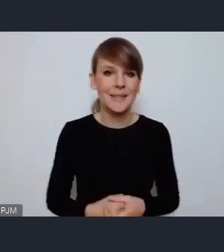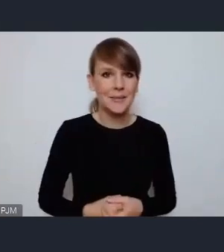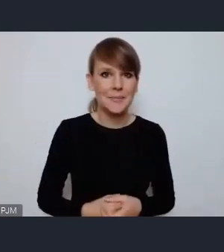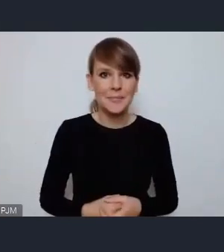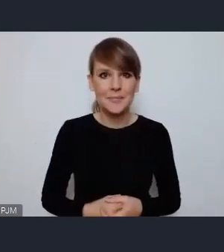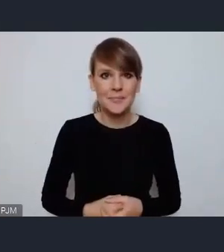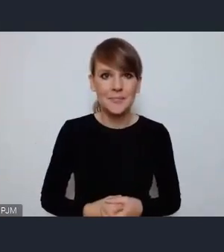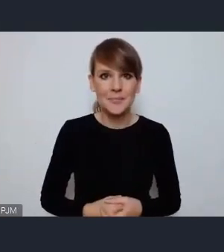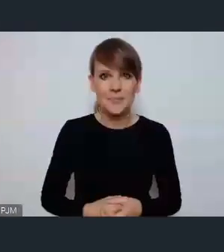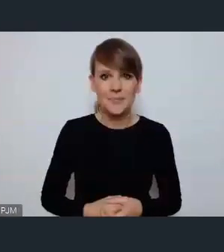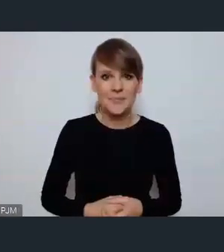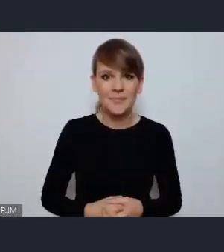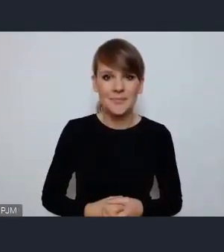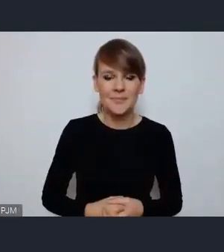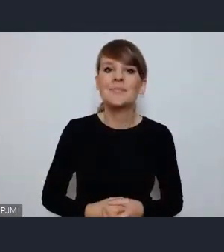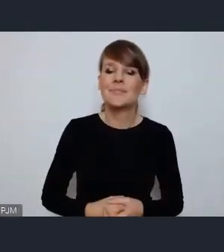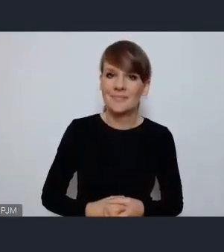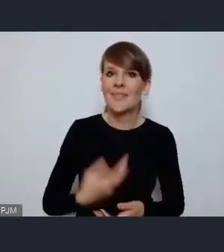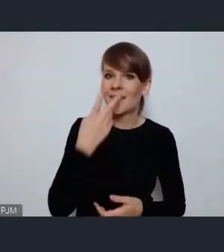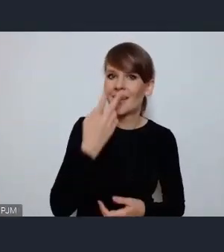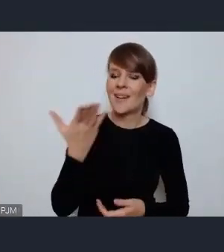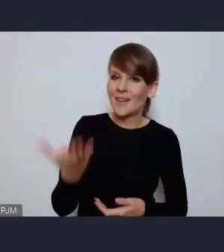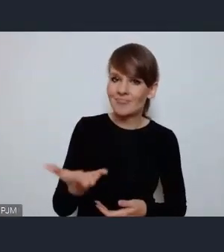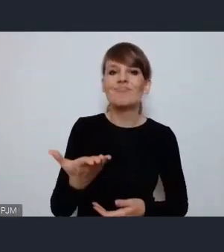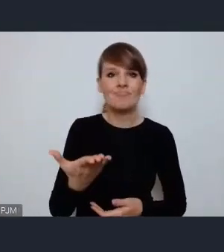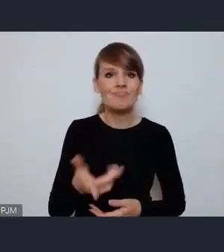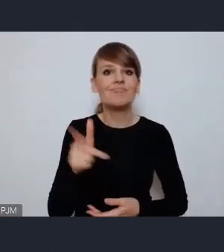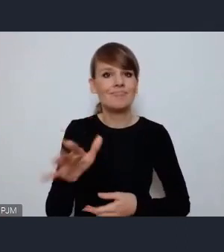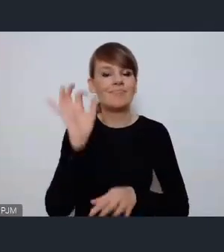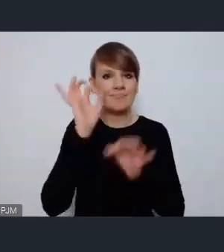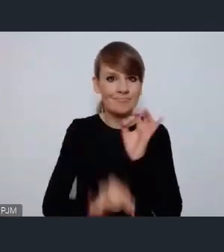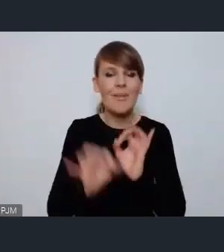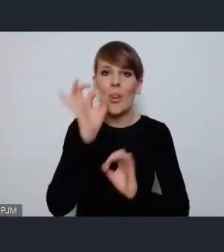Pani właściwie tylko potwierdza słuszność tego pomysłu który